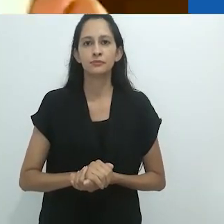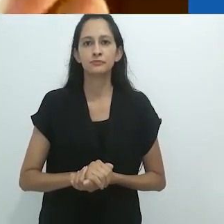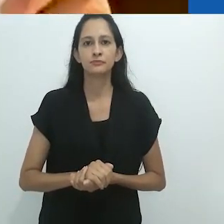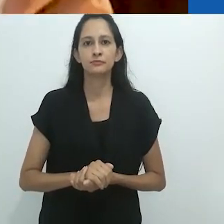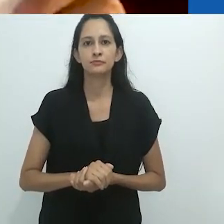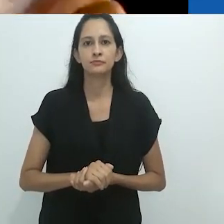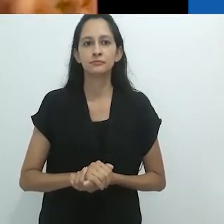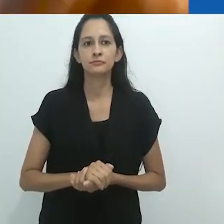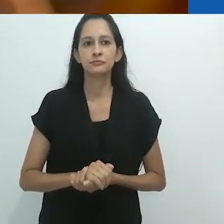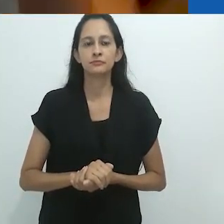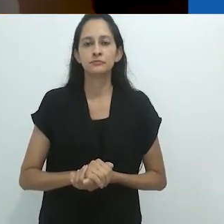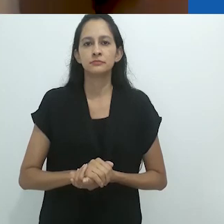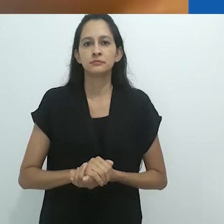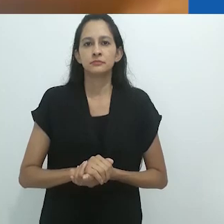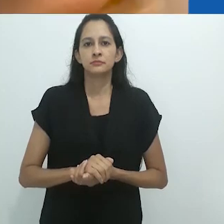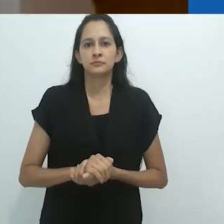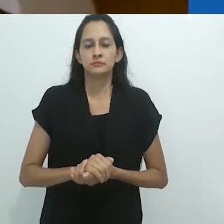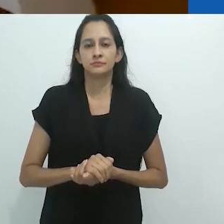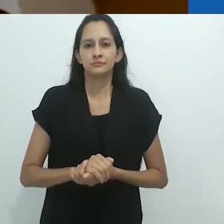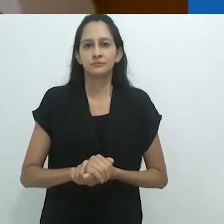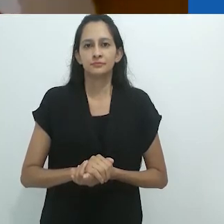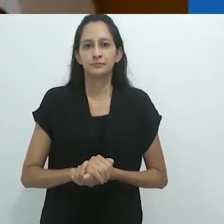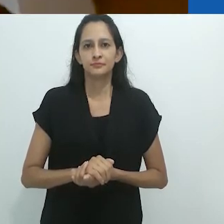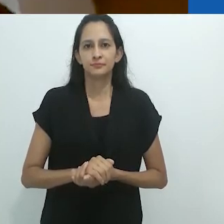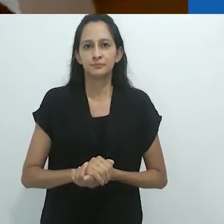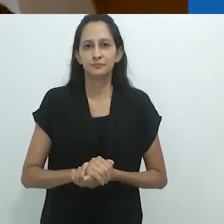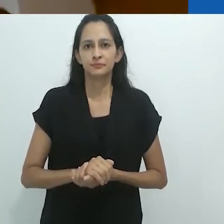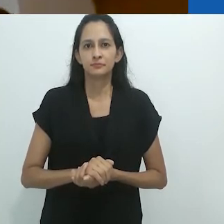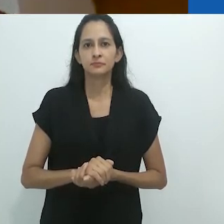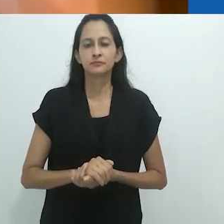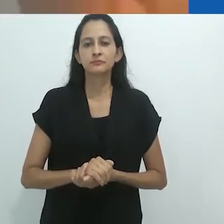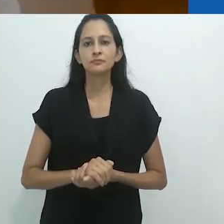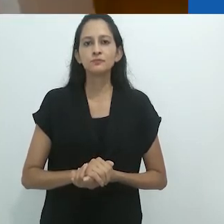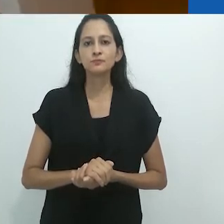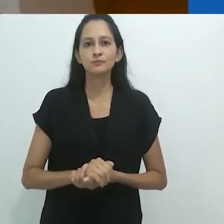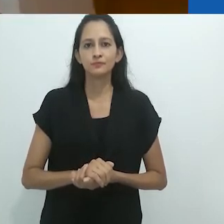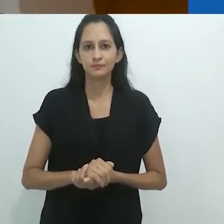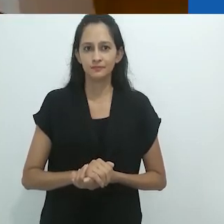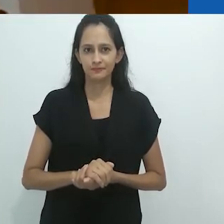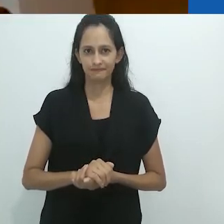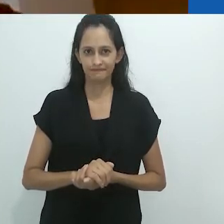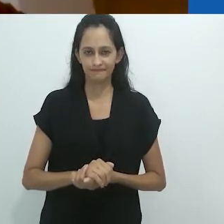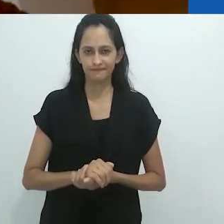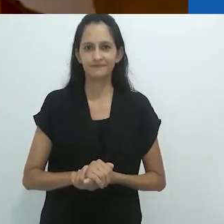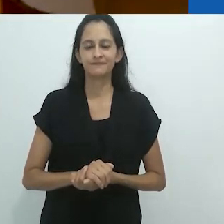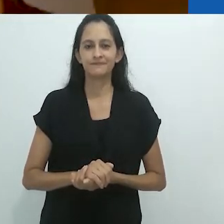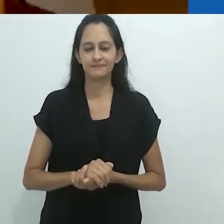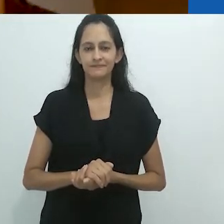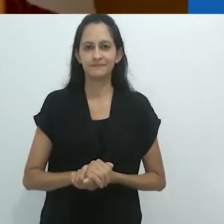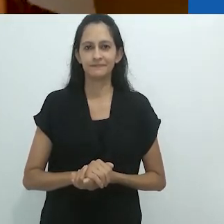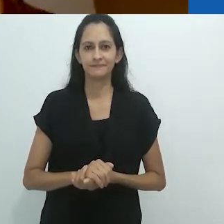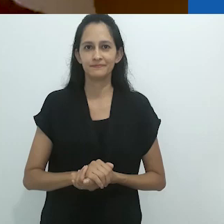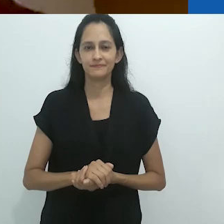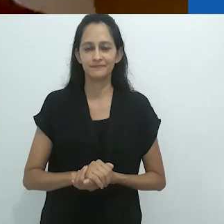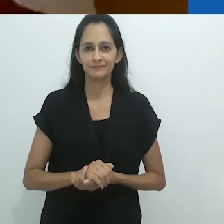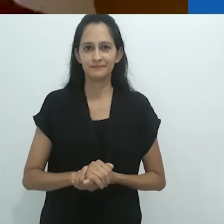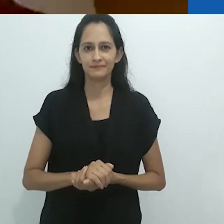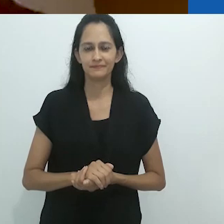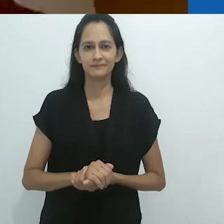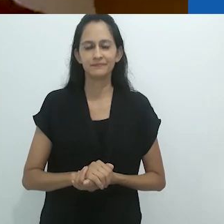Isso era parte da teoria das cores que ele estava desenvolvendo.